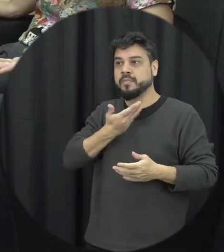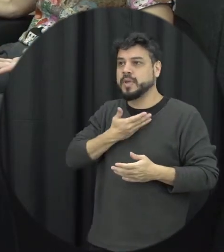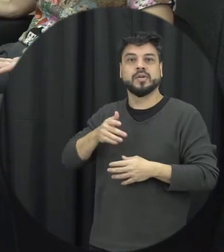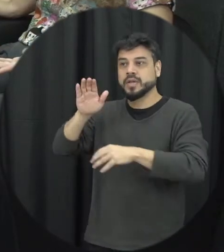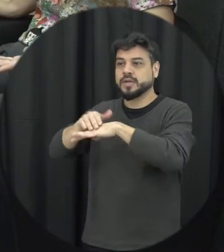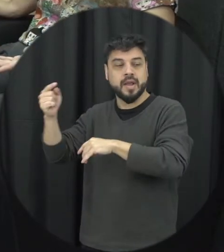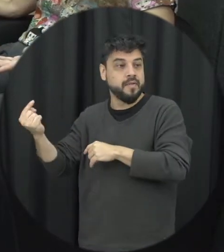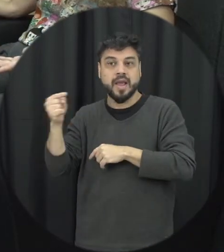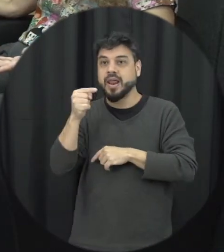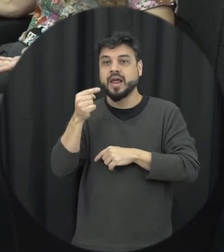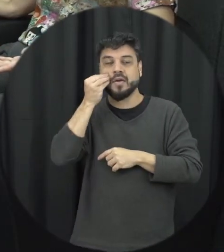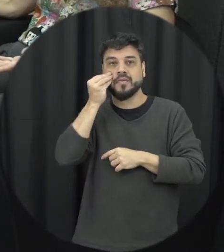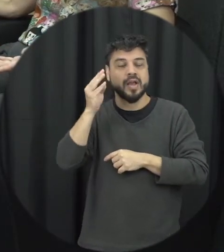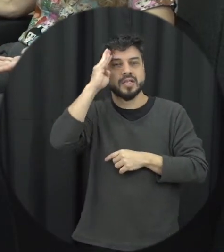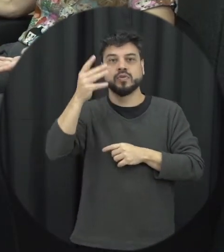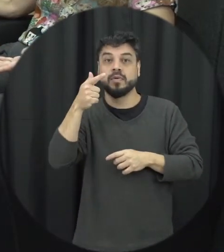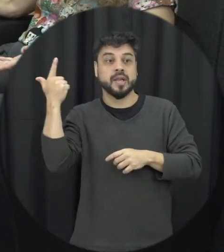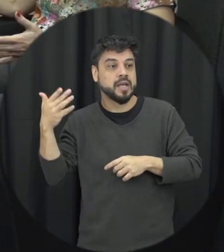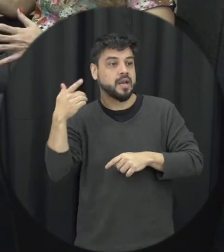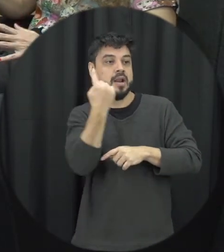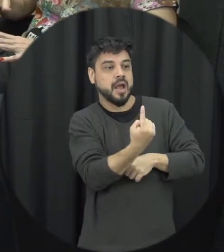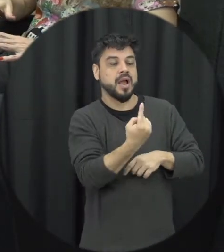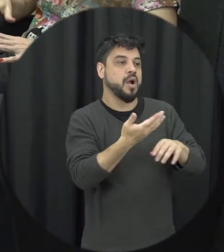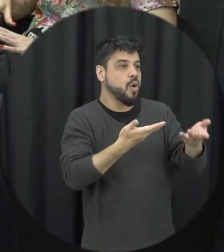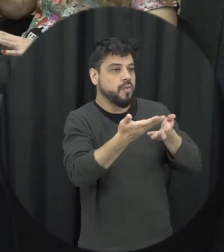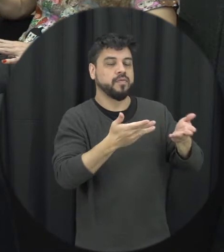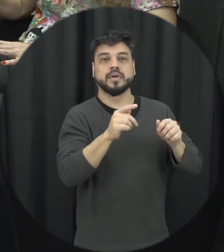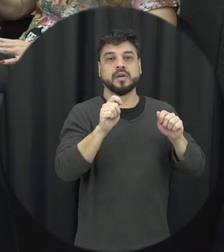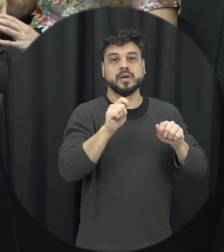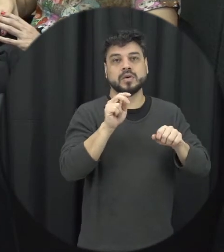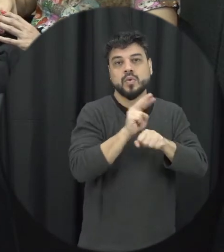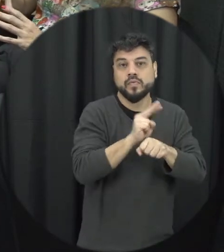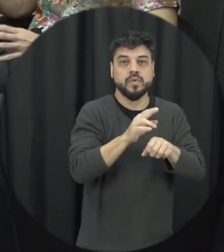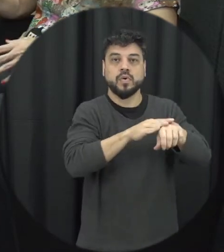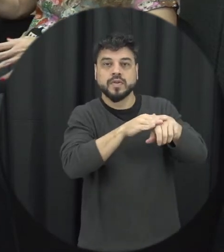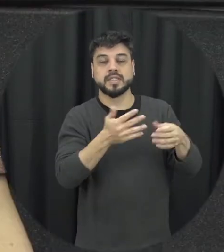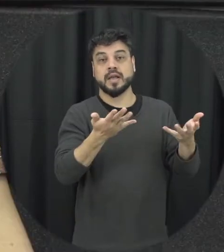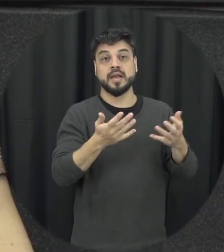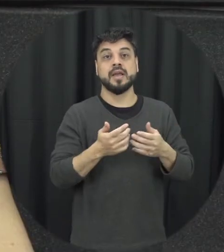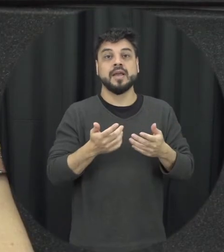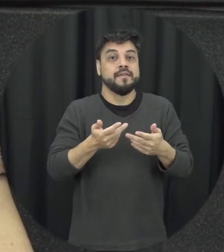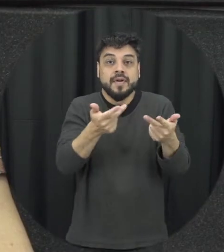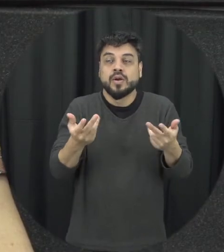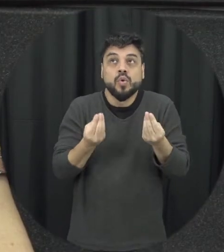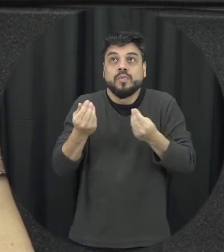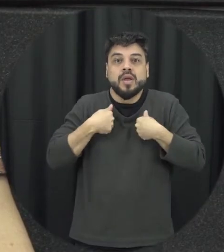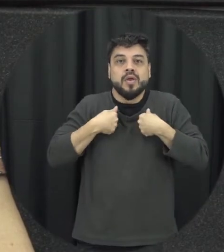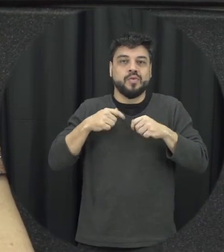fazer diante daquele contexto e eu mandei aqui todo mundo tem um papel importante para quebrar